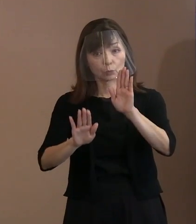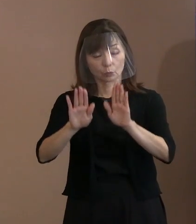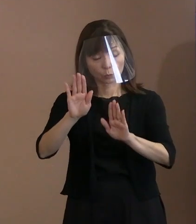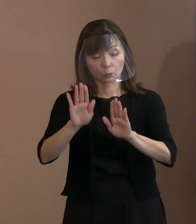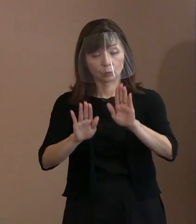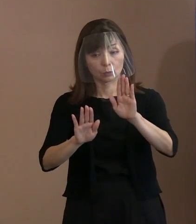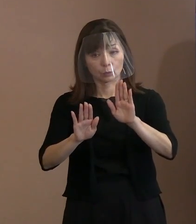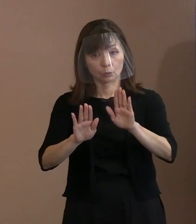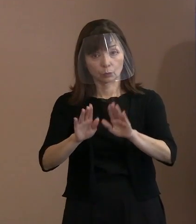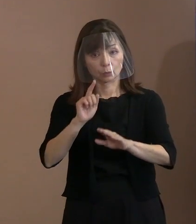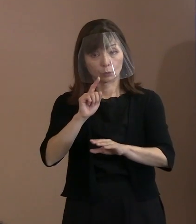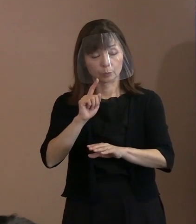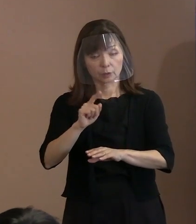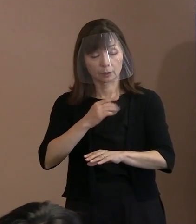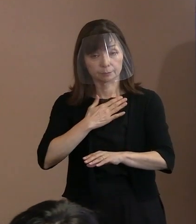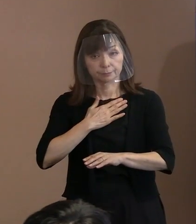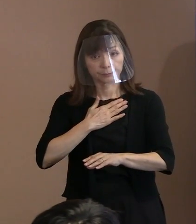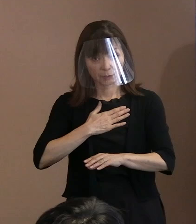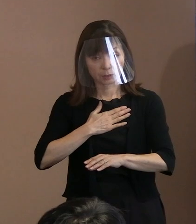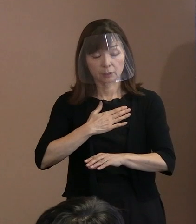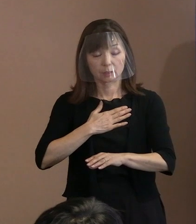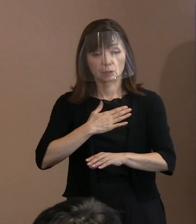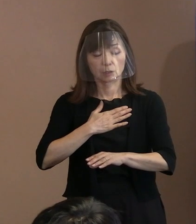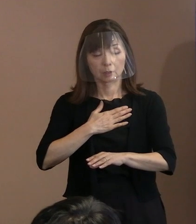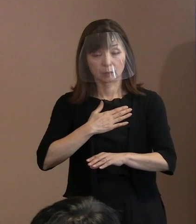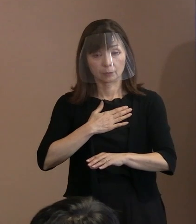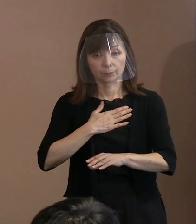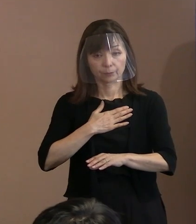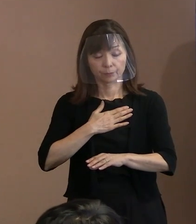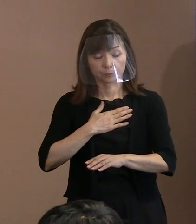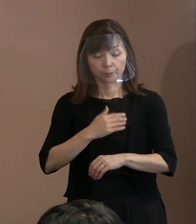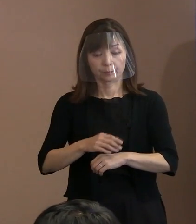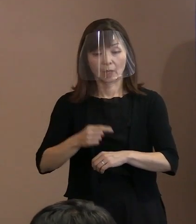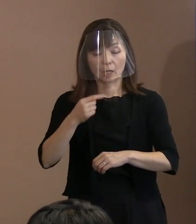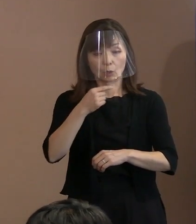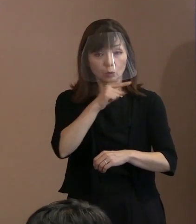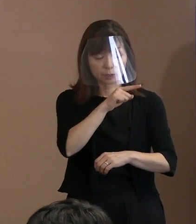2パラの最初､ ロシアによるウクライナ侵攻では､